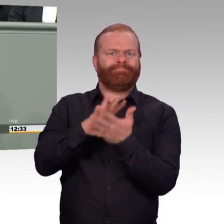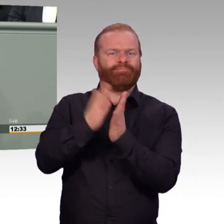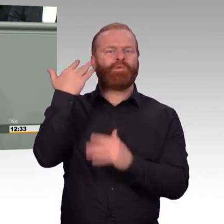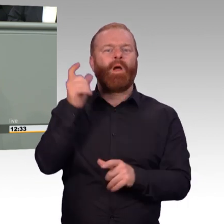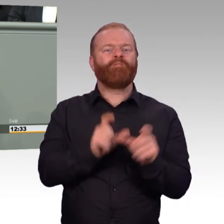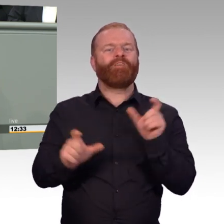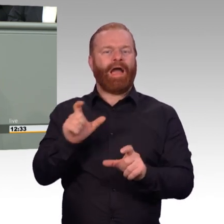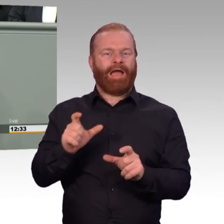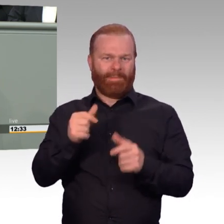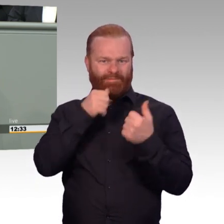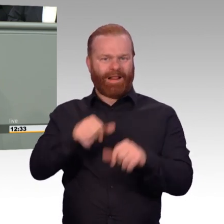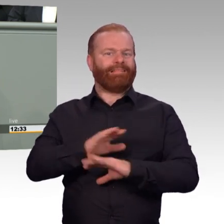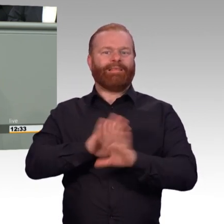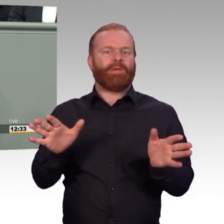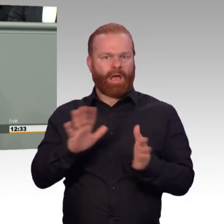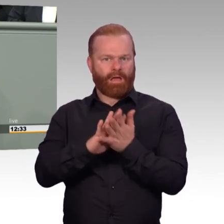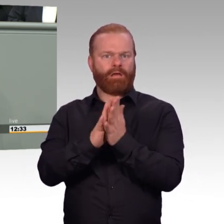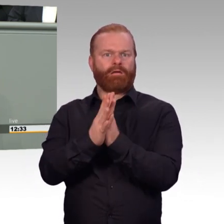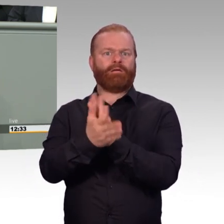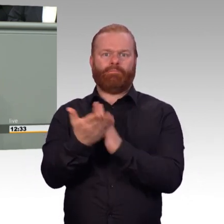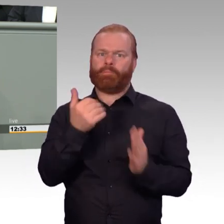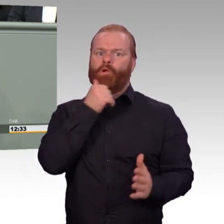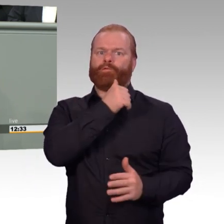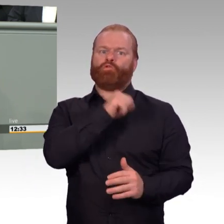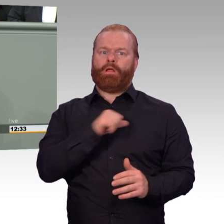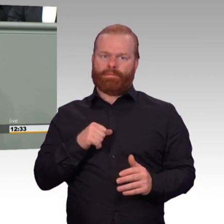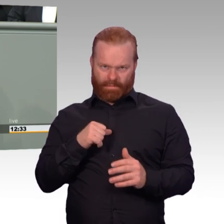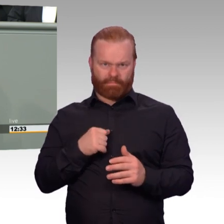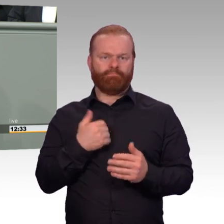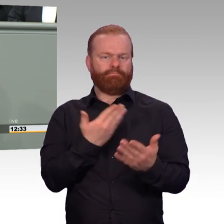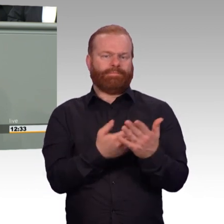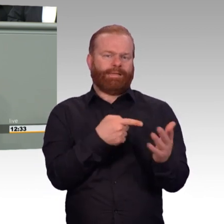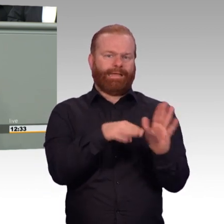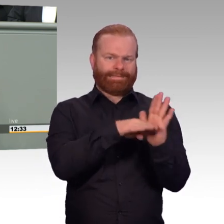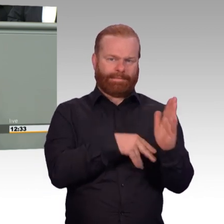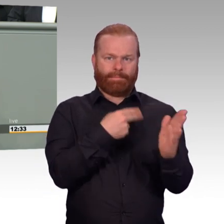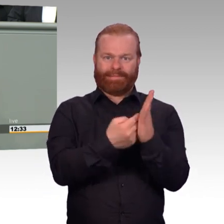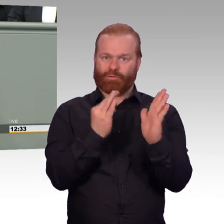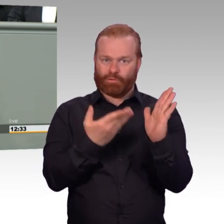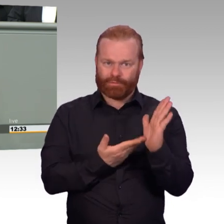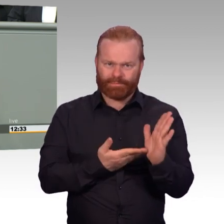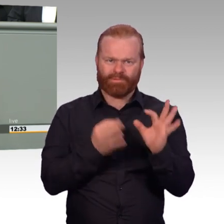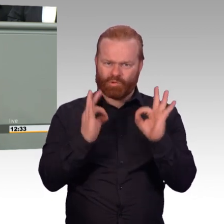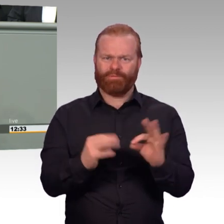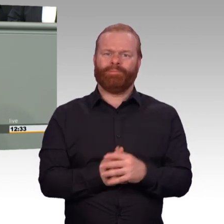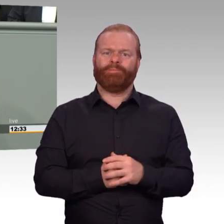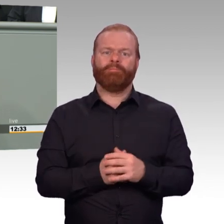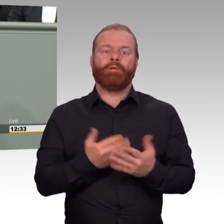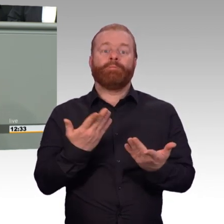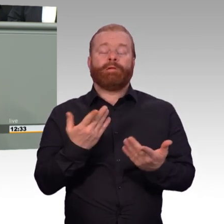auch um Bündnisverpflichtungen einhalten zu können. Beides bedingt einander. Ein verlässliches Bündnis muss aus starken Armeen bestehen.